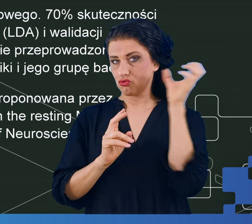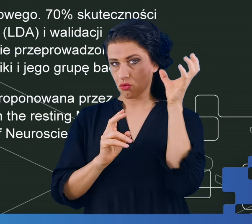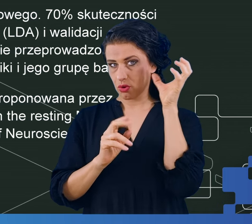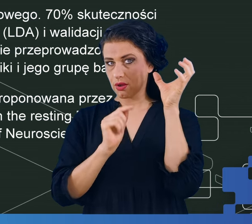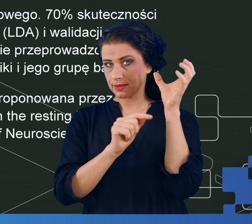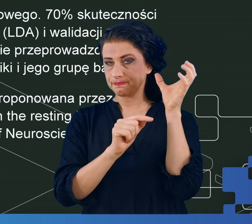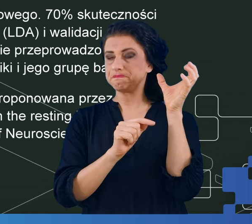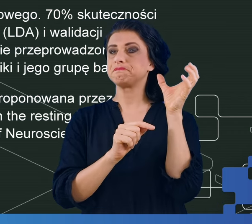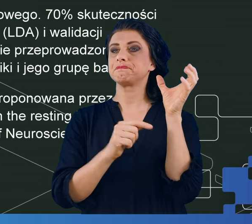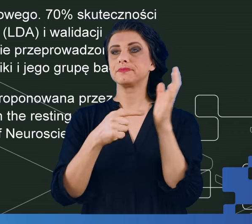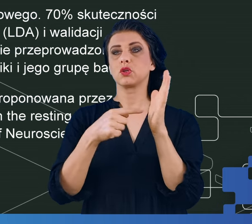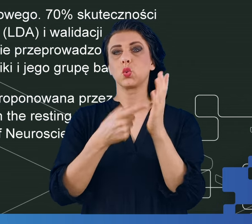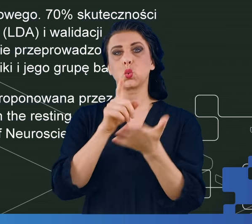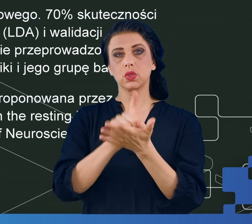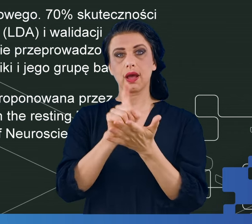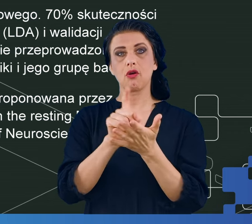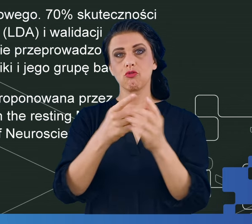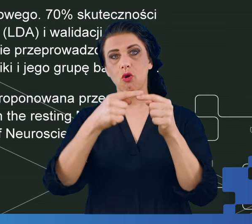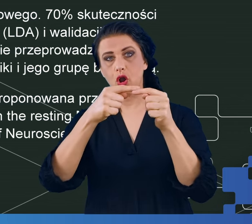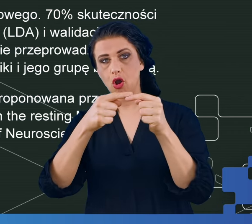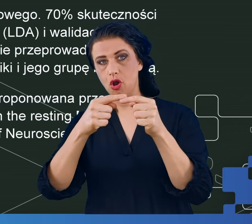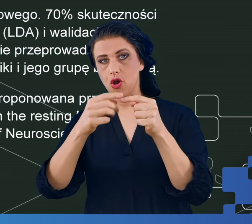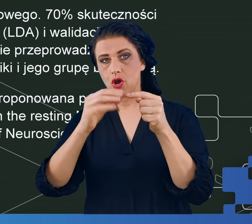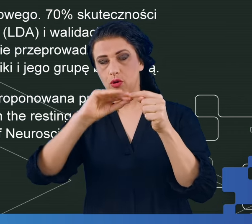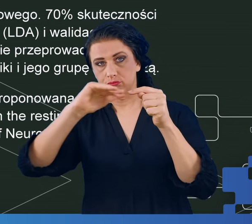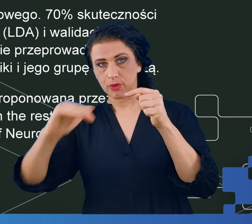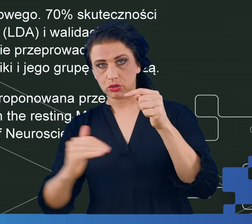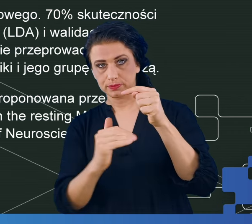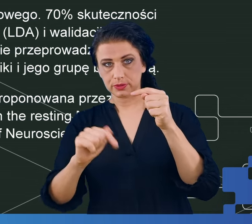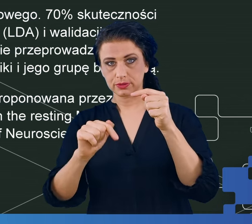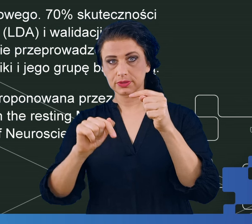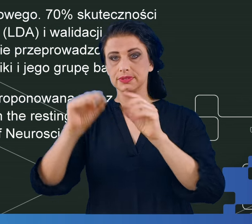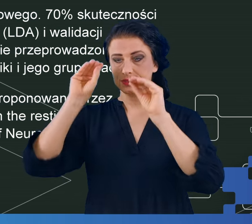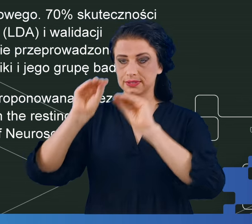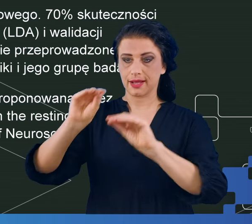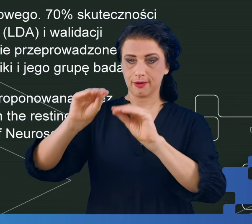go za pomocą klasyfikatorów uczenia maszynowego na te trzy grupy oraz